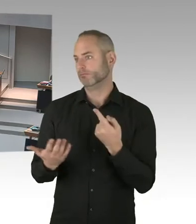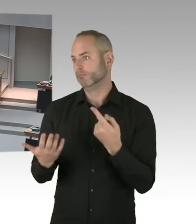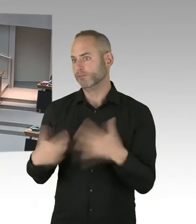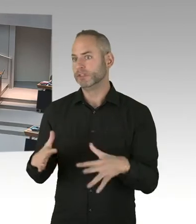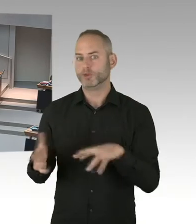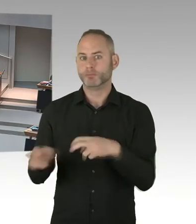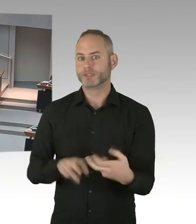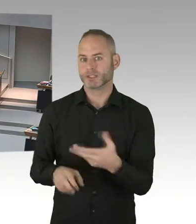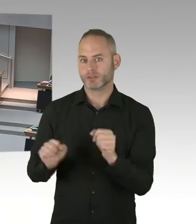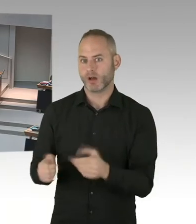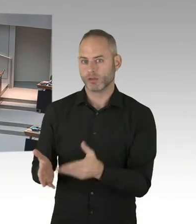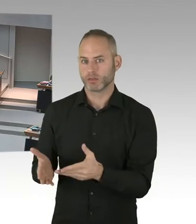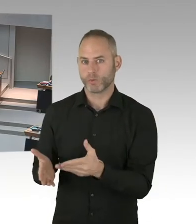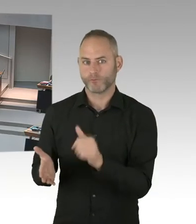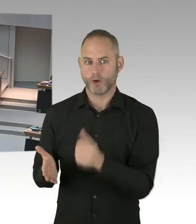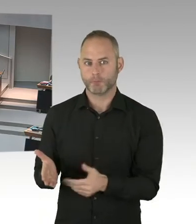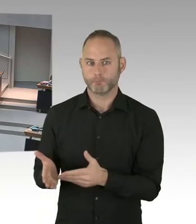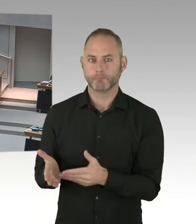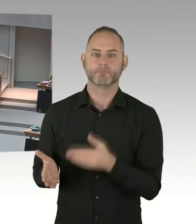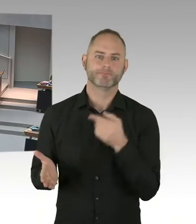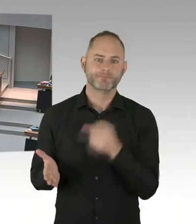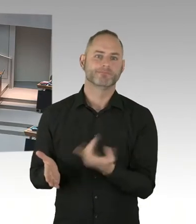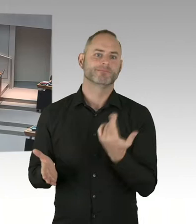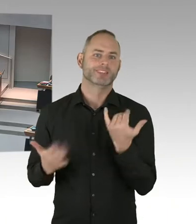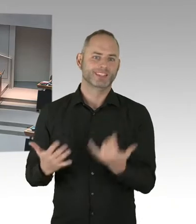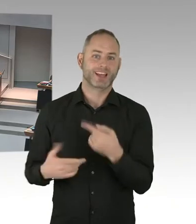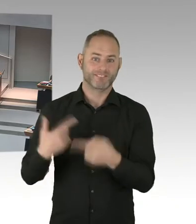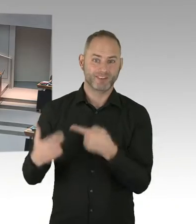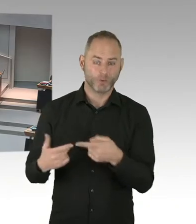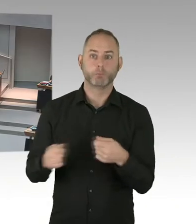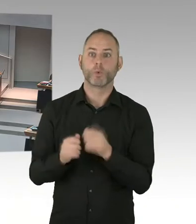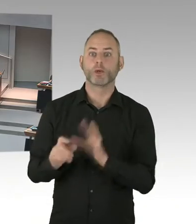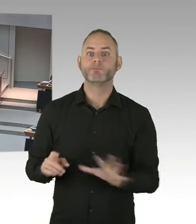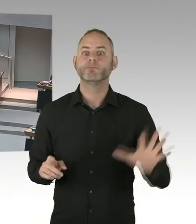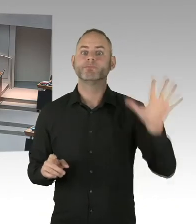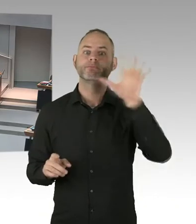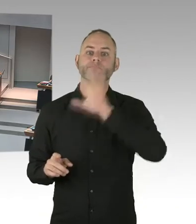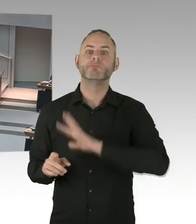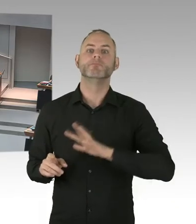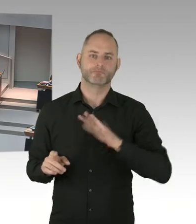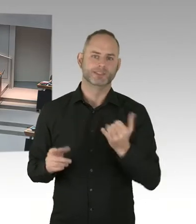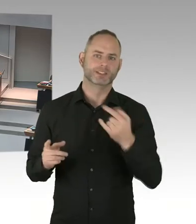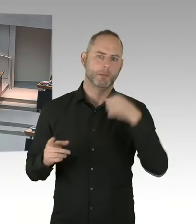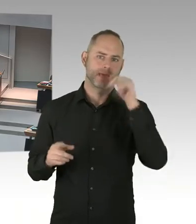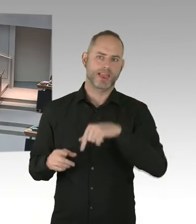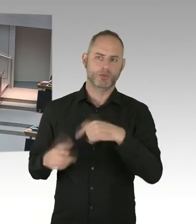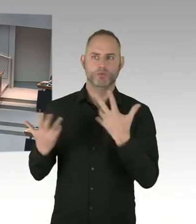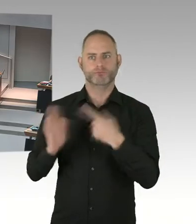Und deswegen wird Prävention in Zukunft ein großes Thema sein. Das Selbsttesting, was jetzt auch mit einer neuen Verordnung, Medizinprodukte Verordnung, auch ermöglich ist,